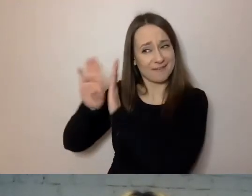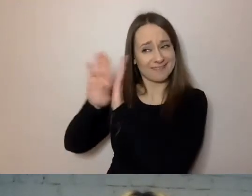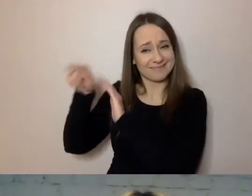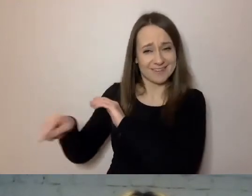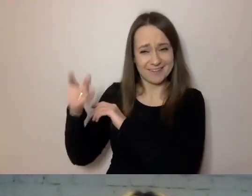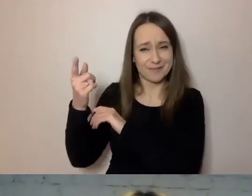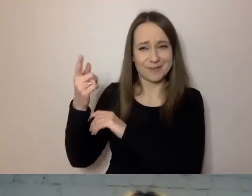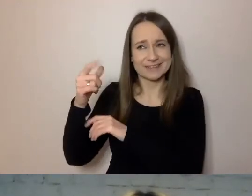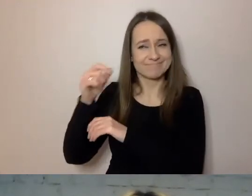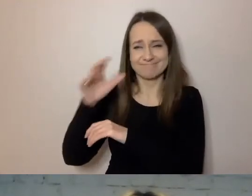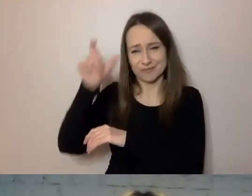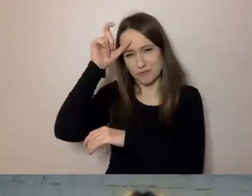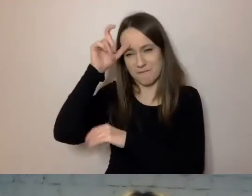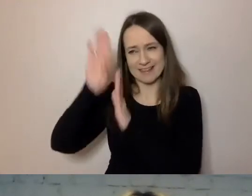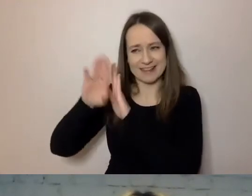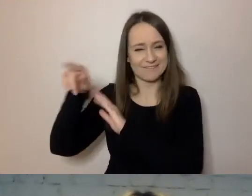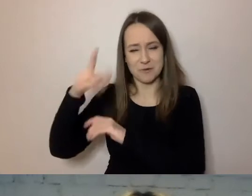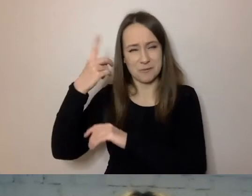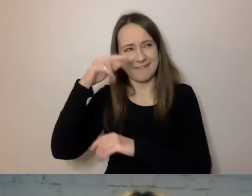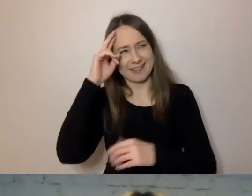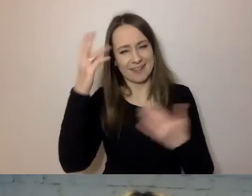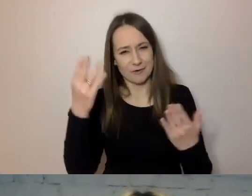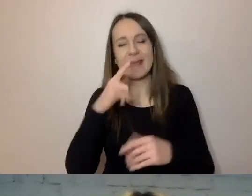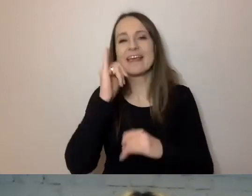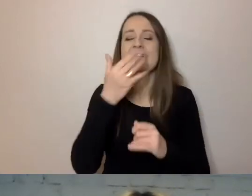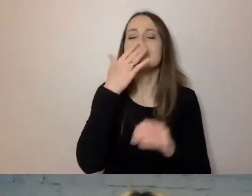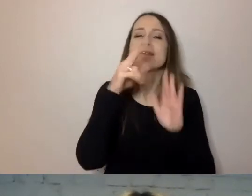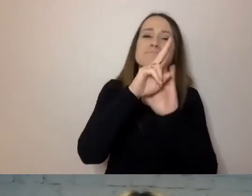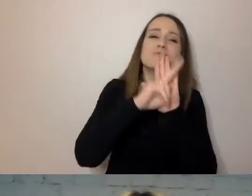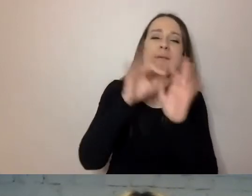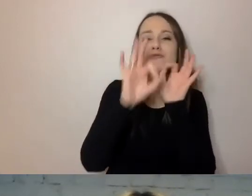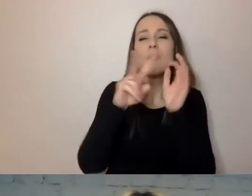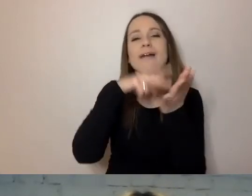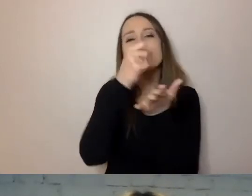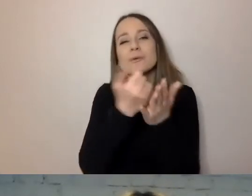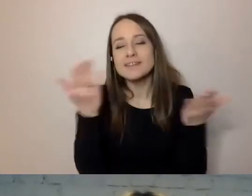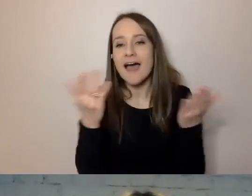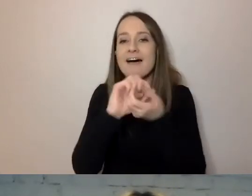przepisów, nazw ustaw i innych dokumentów.